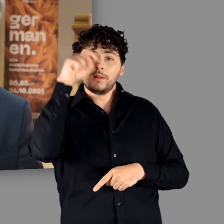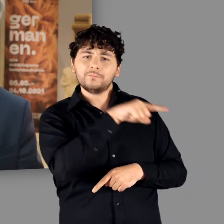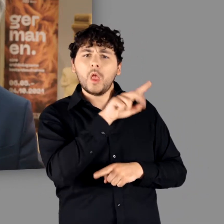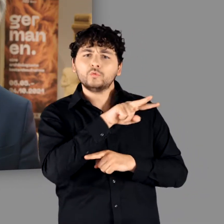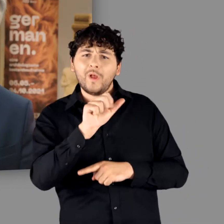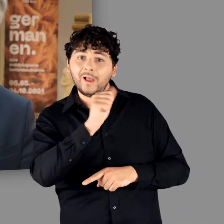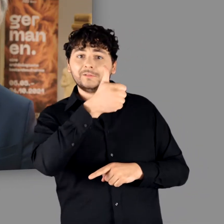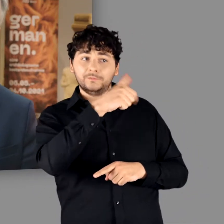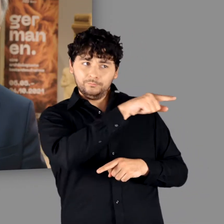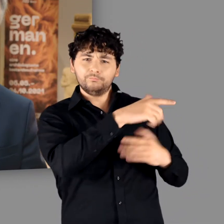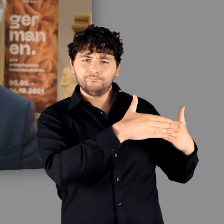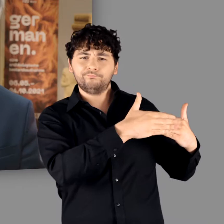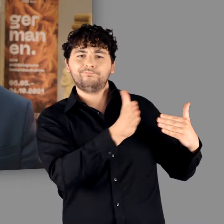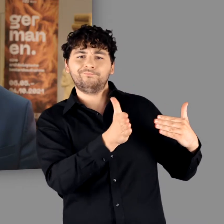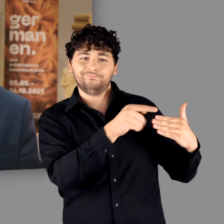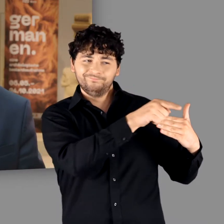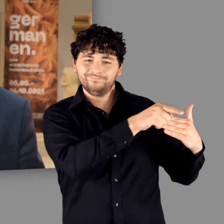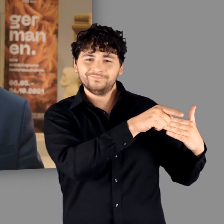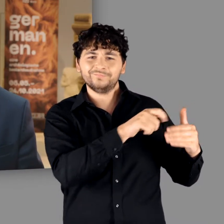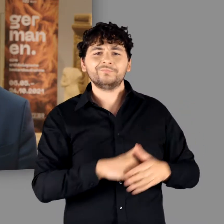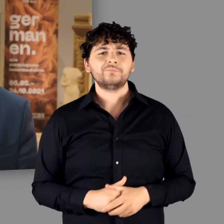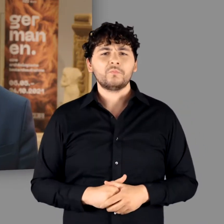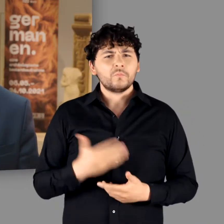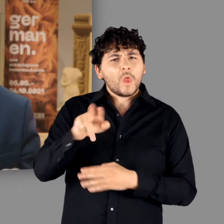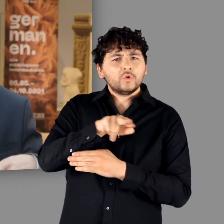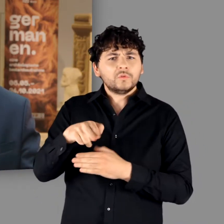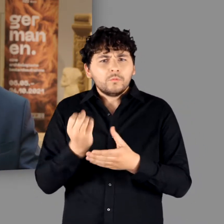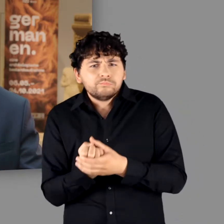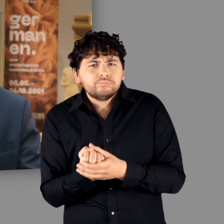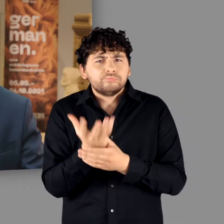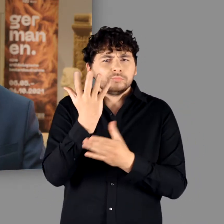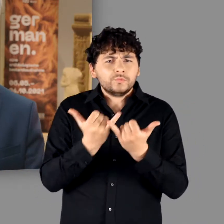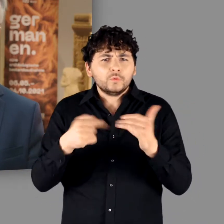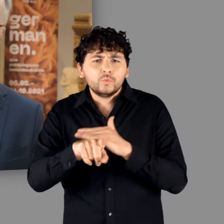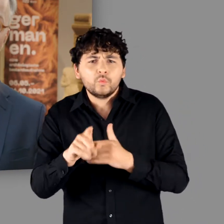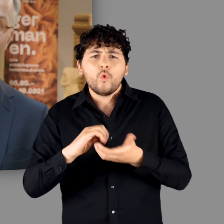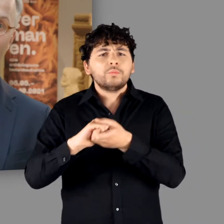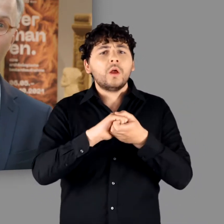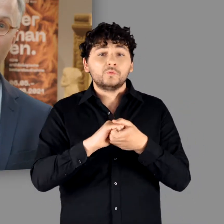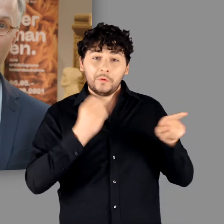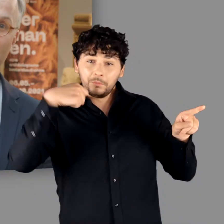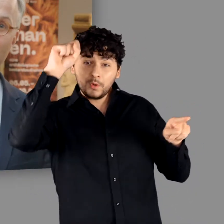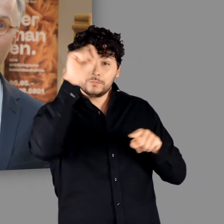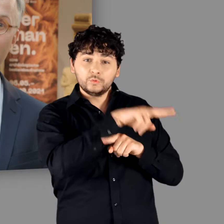wo die Ausstellung ihre erste Station hatte, da sie aus einer Kooperation Kooperation zwischen dem